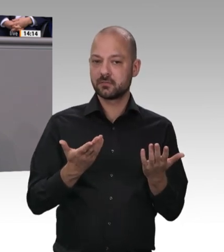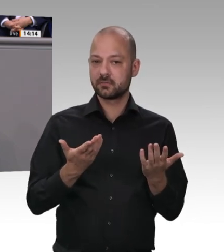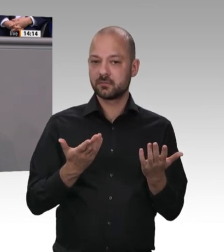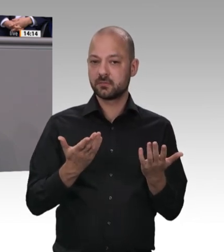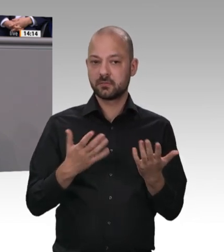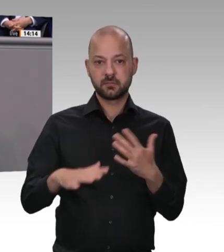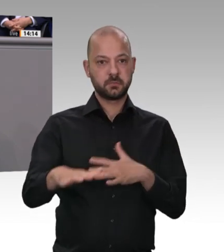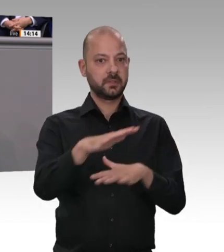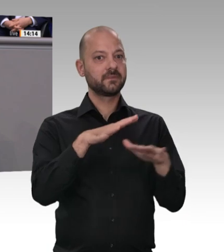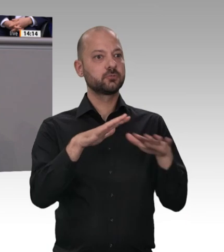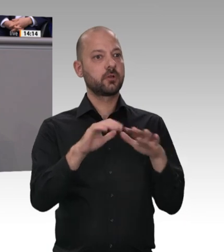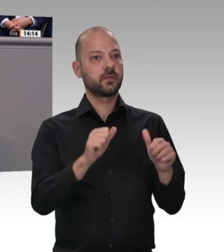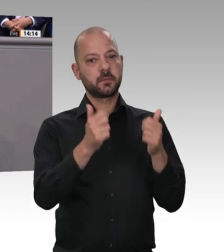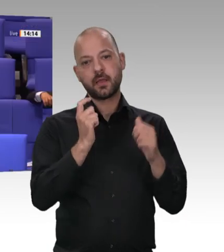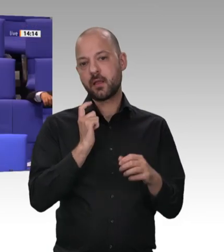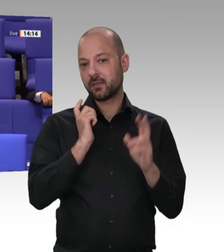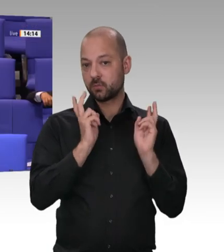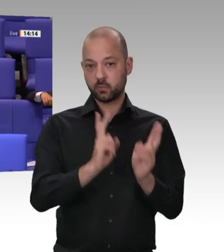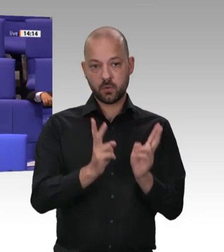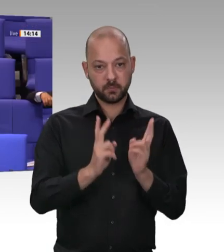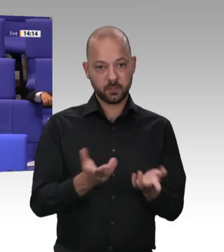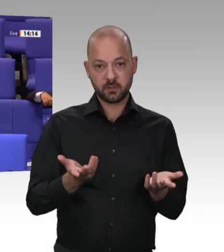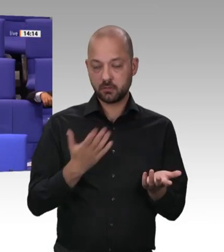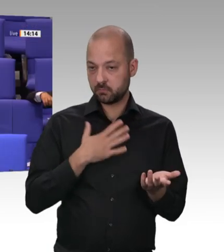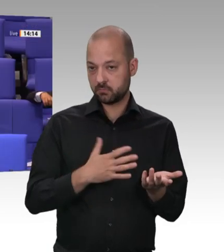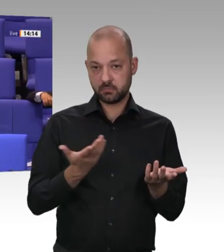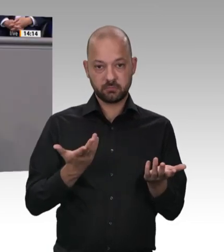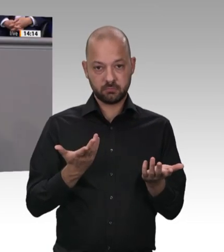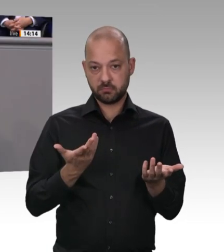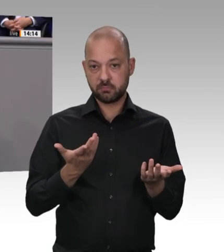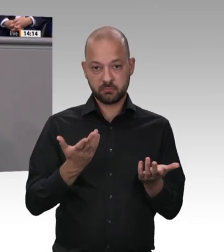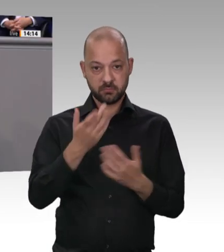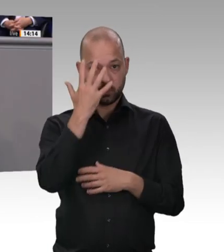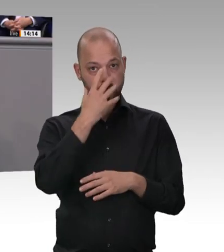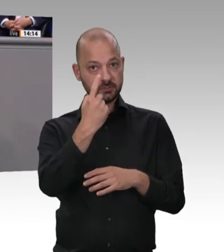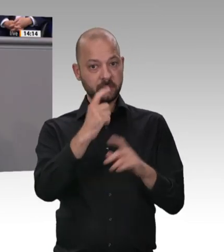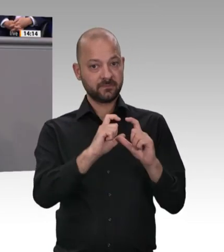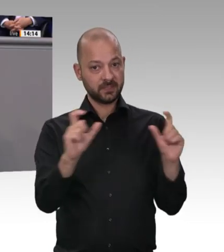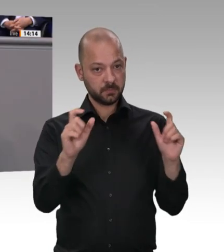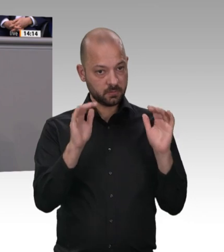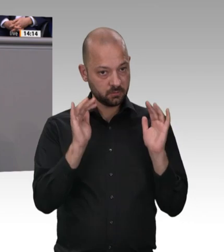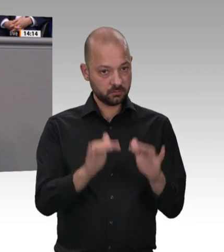Ihnen – danke, dass ich die Gelegenheit habe, Ihnen das zu sagen –: Ich werde mit Werkverträgen und mit Leiharbeit in der Schlachtbranche Schluss machen. Wir